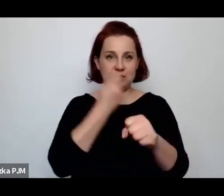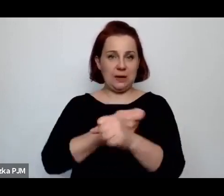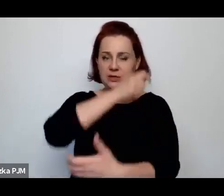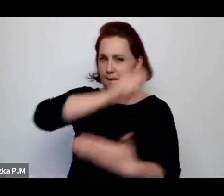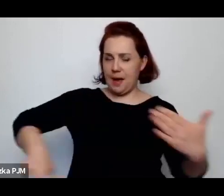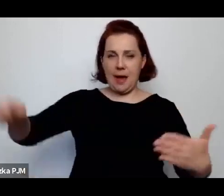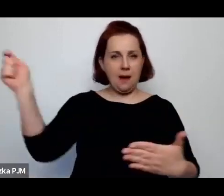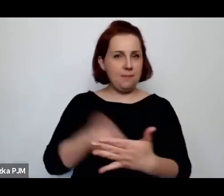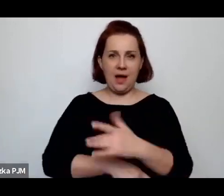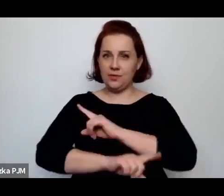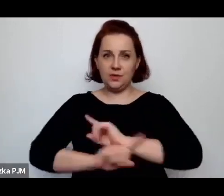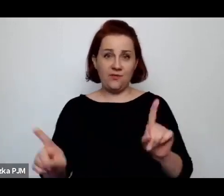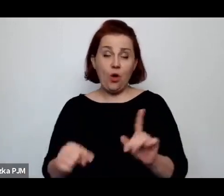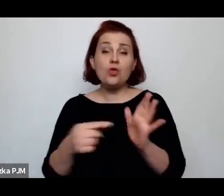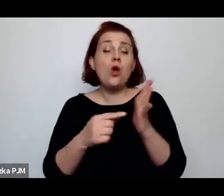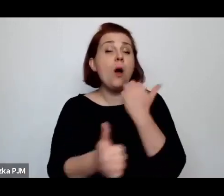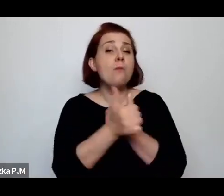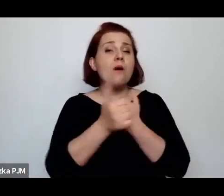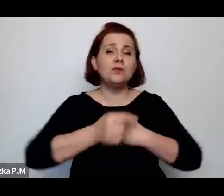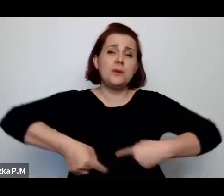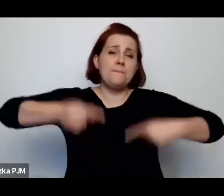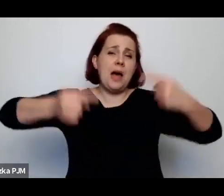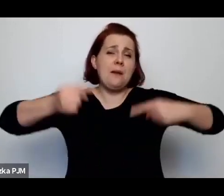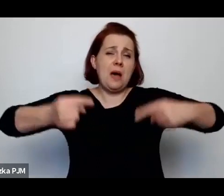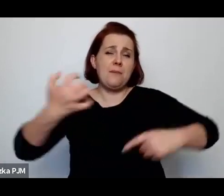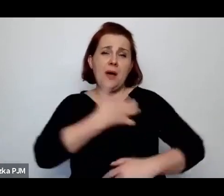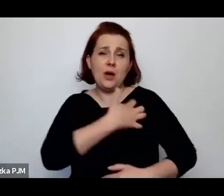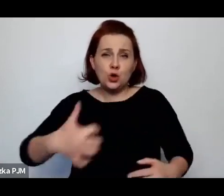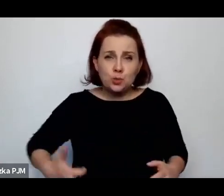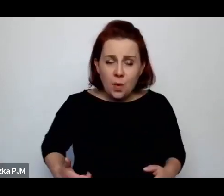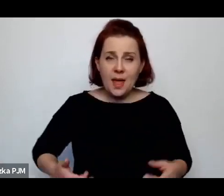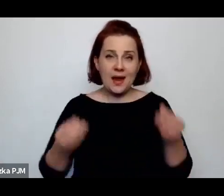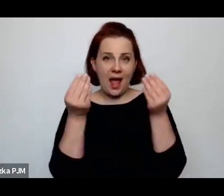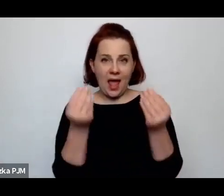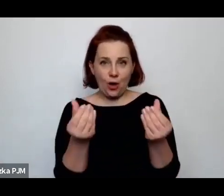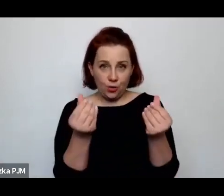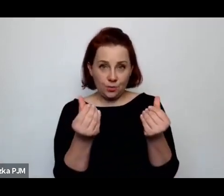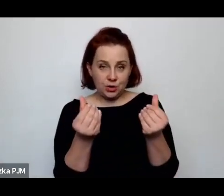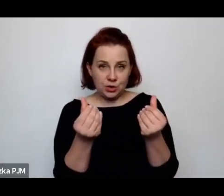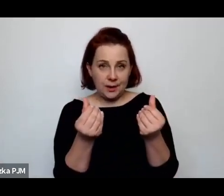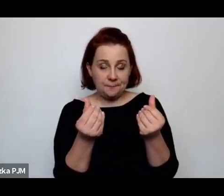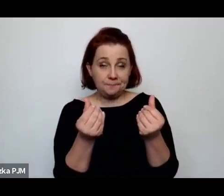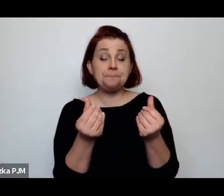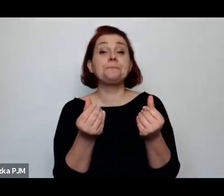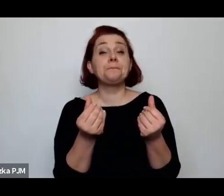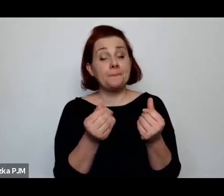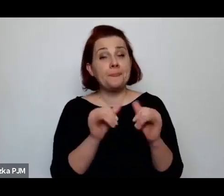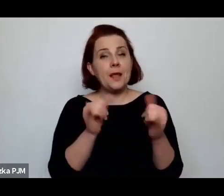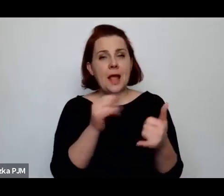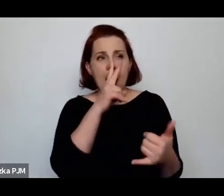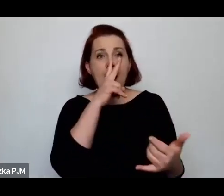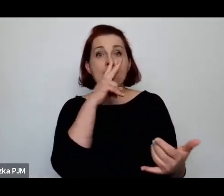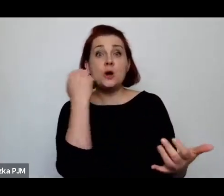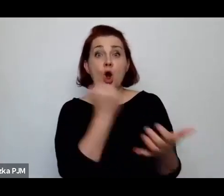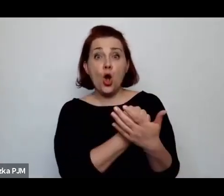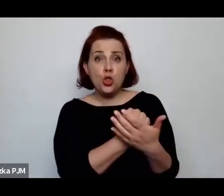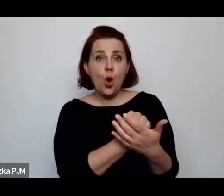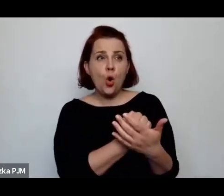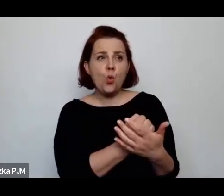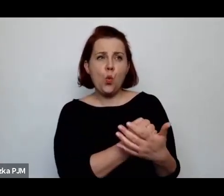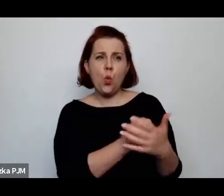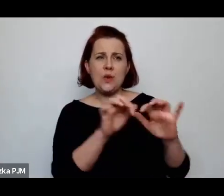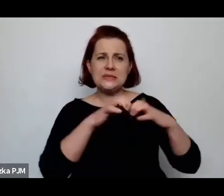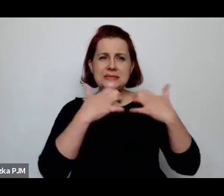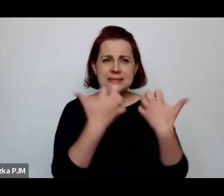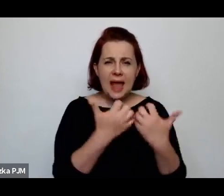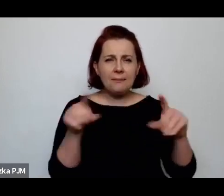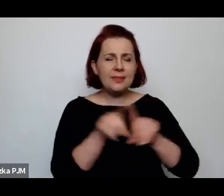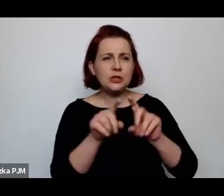spór gospodarczy, ekonomiczny i właściwie kiedy się przegląda protokoły sejmowe i w ogóle całą dyskusję sejmową